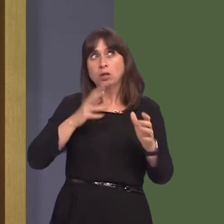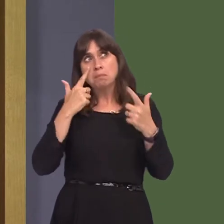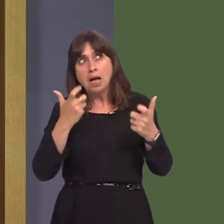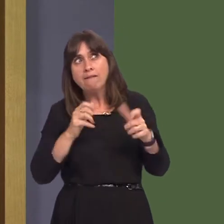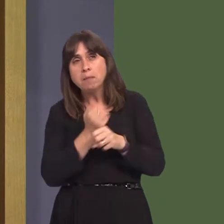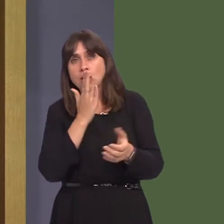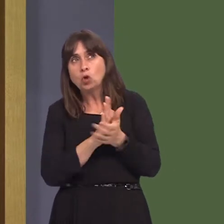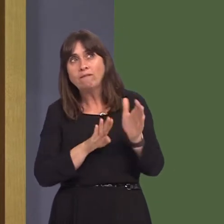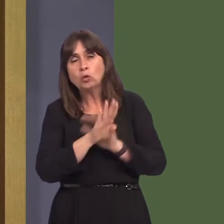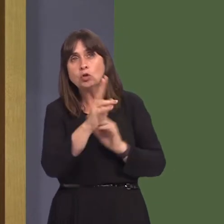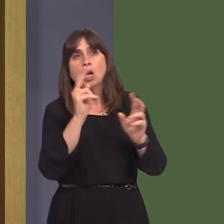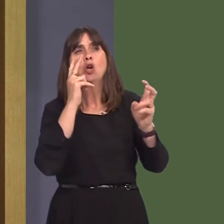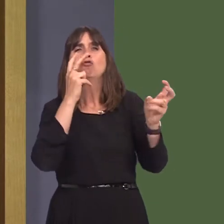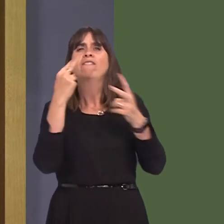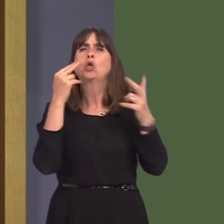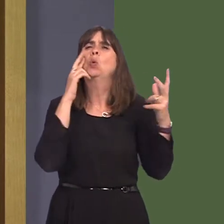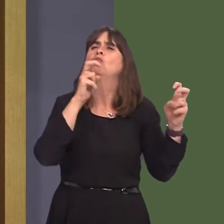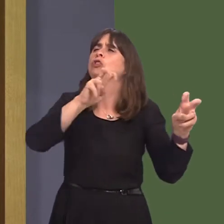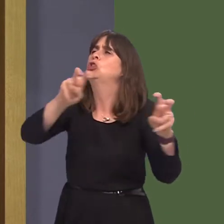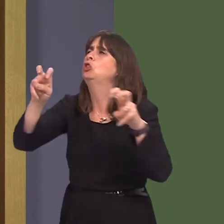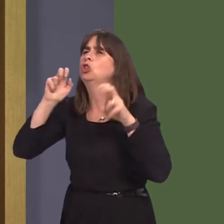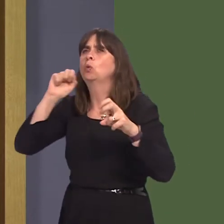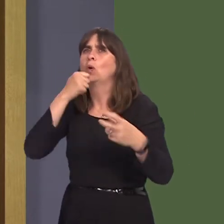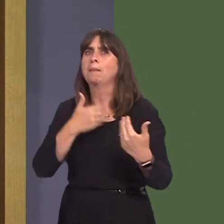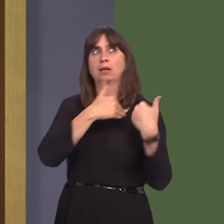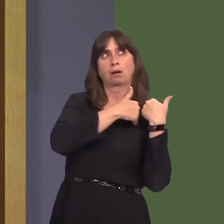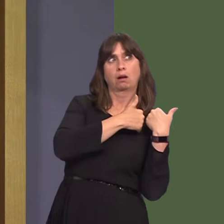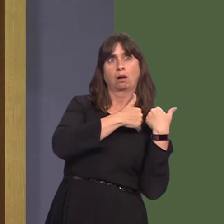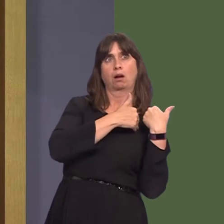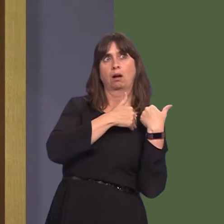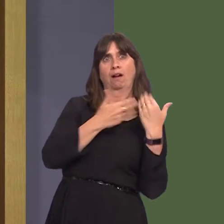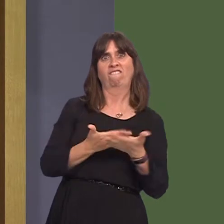are transparent and that people can hold the Government to account, because I feel that